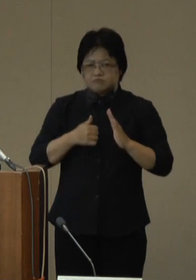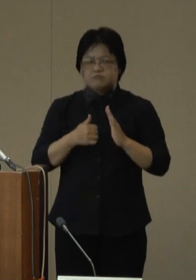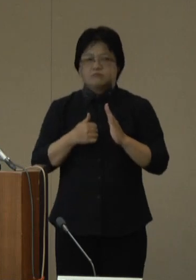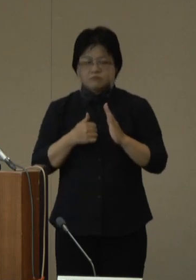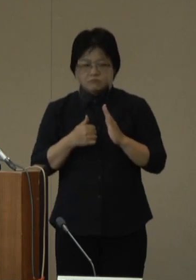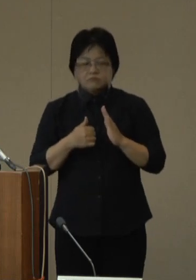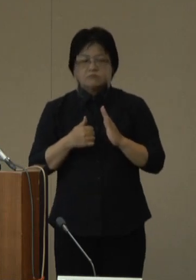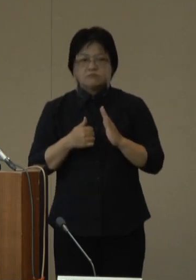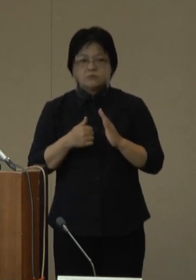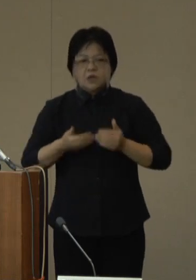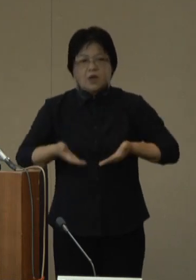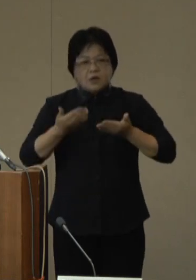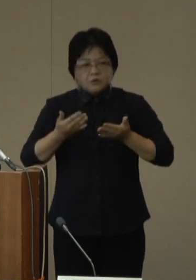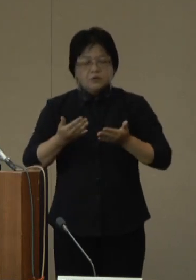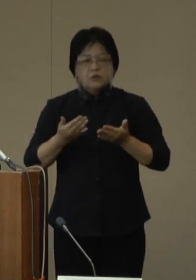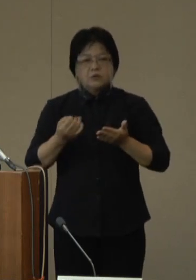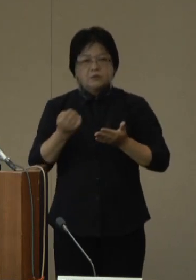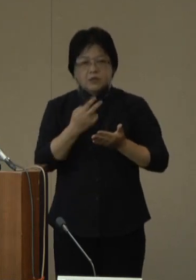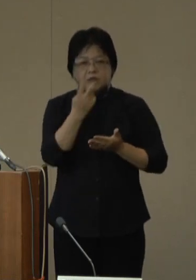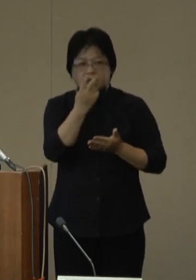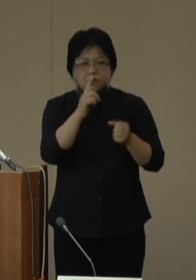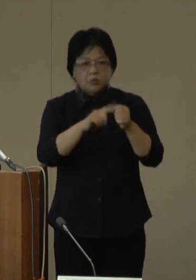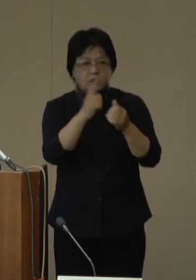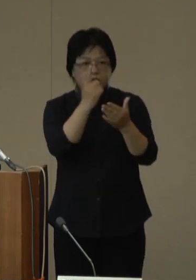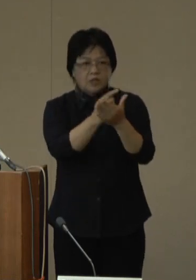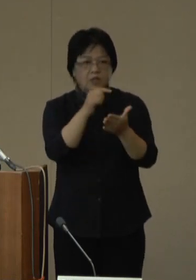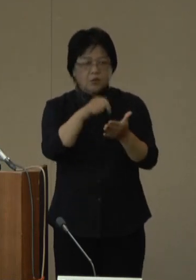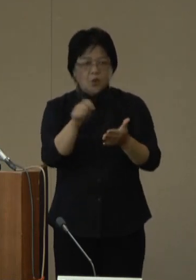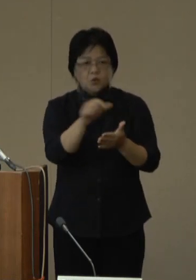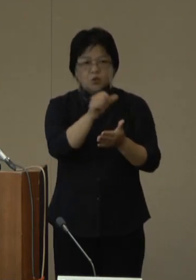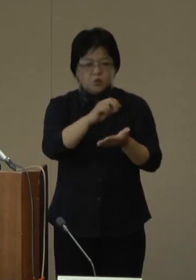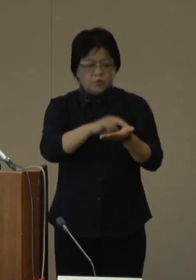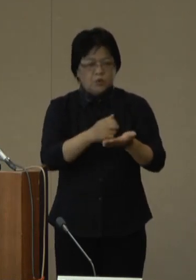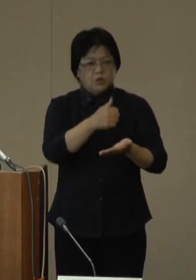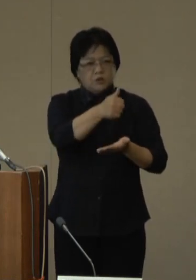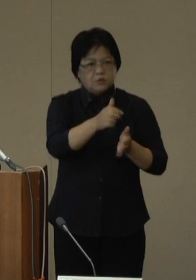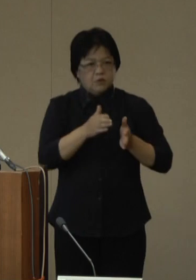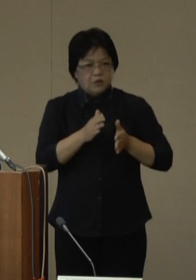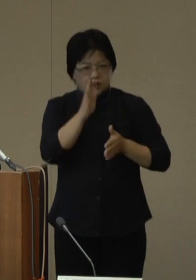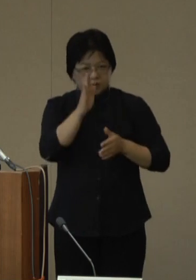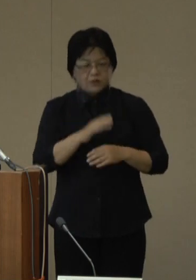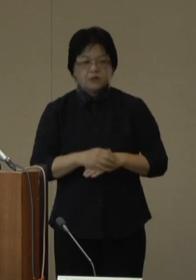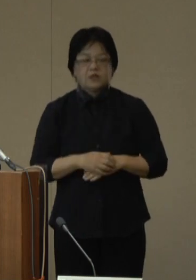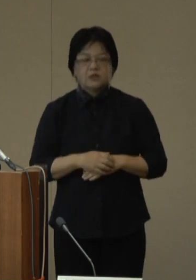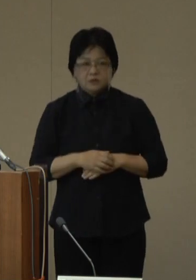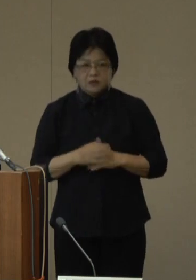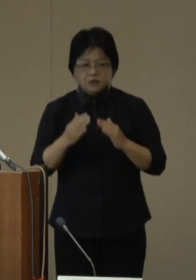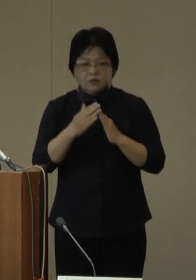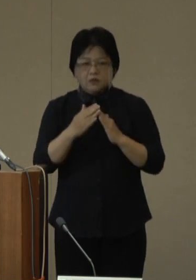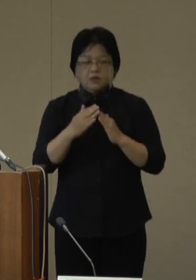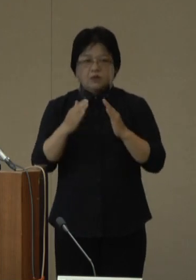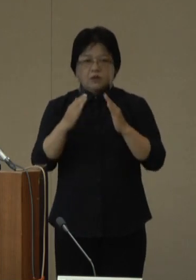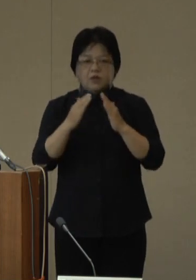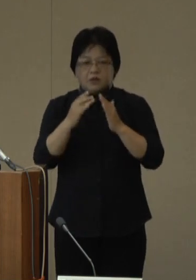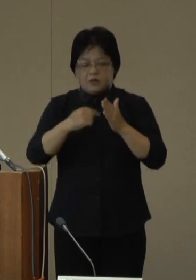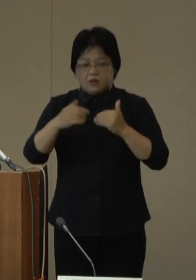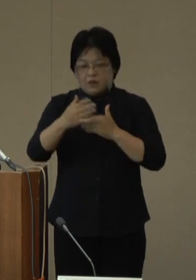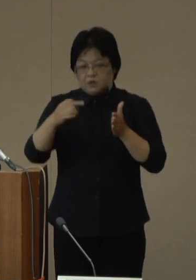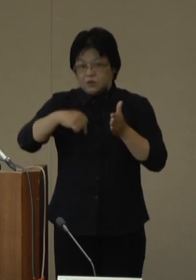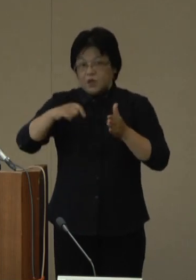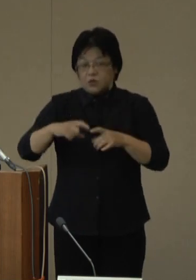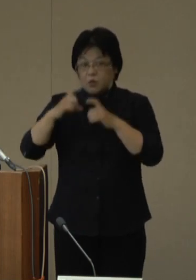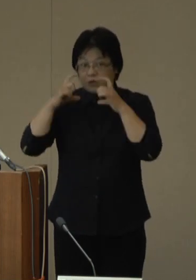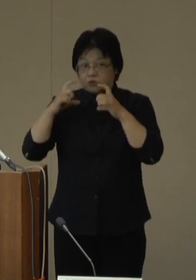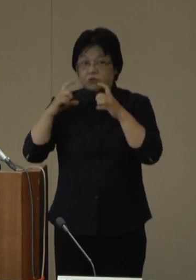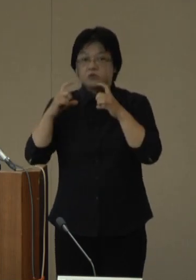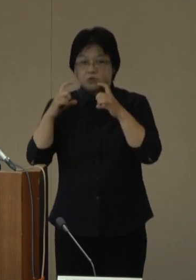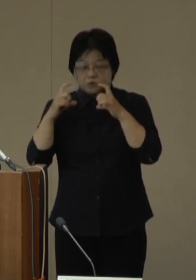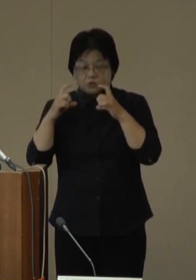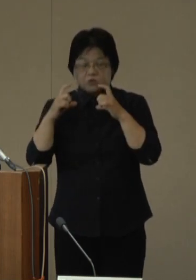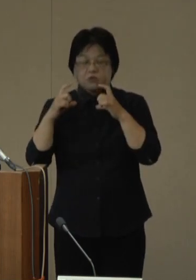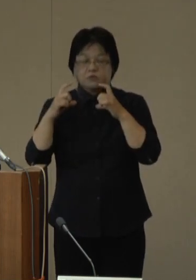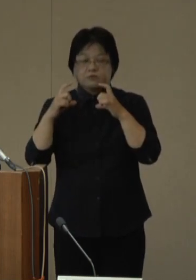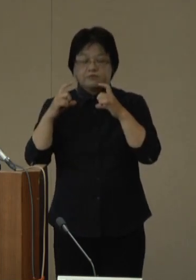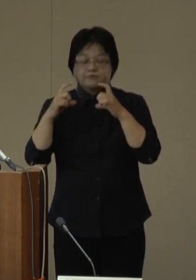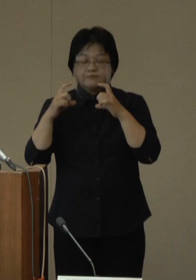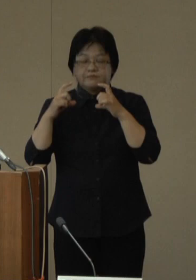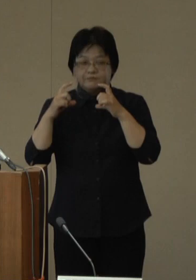軽症の場合や検査目的での救急の受診を控える、屋内でマスクを着用する、